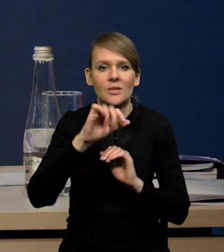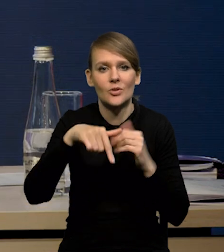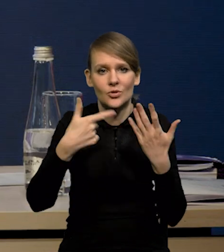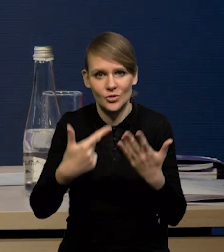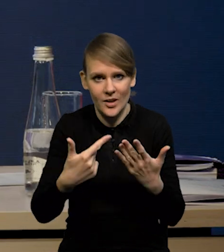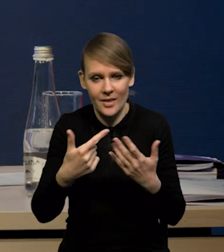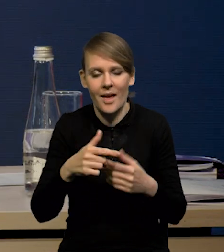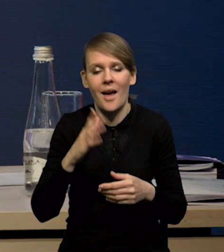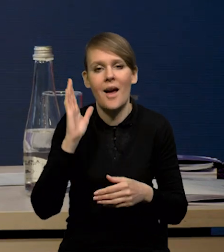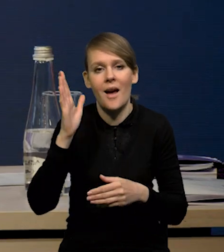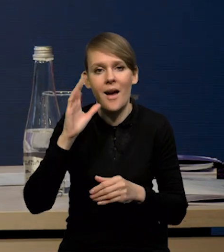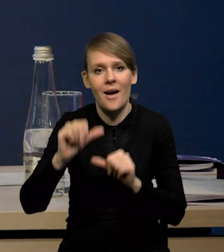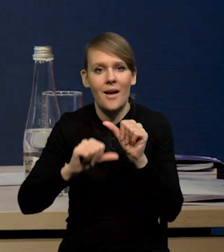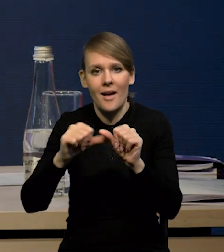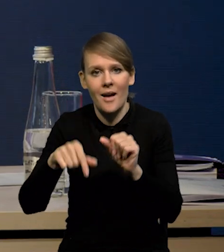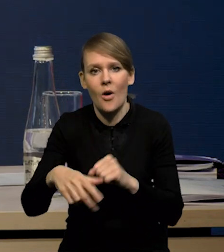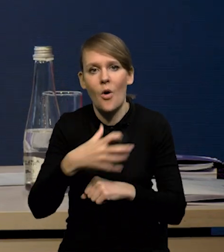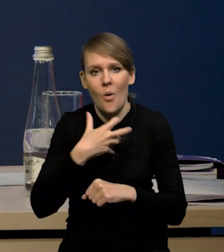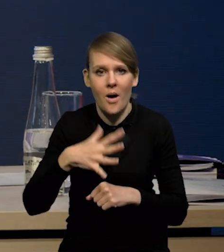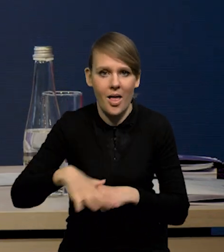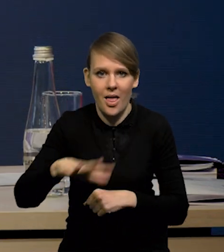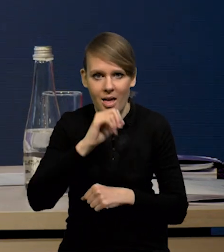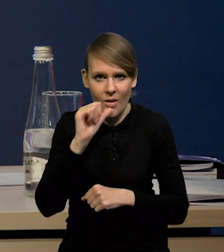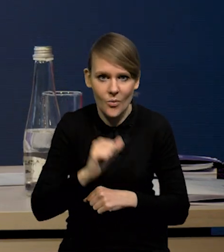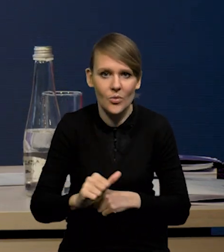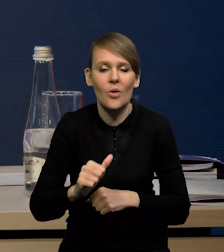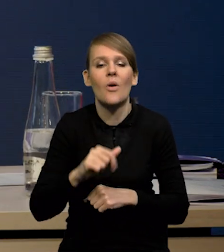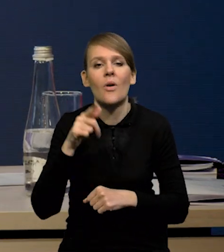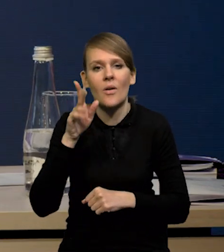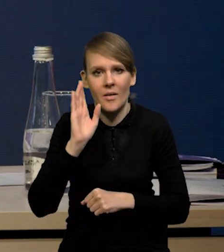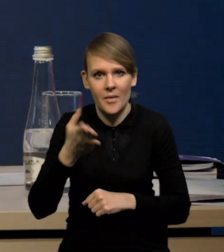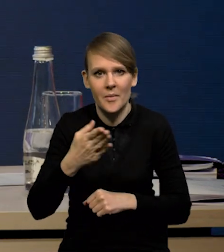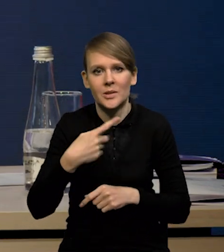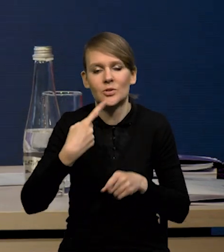W kolejnych latach będzie gospodarka strefy euro stopniowo odbijała,